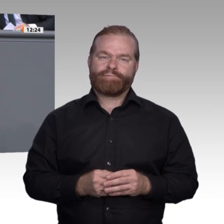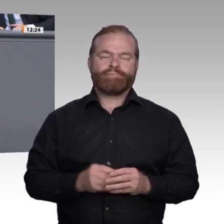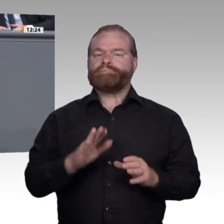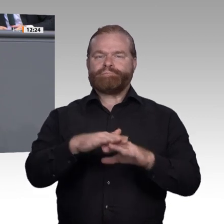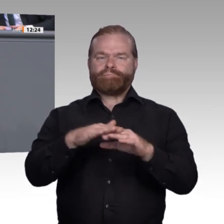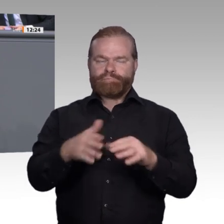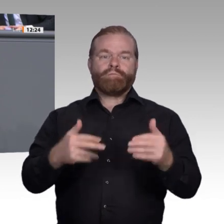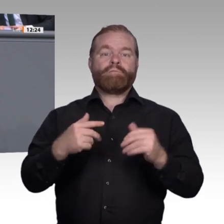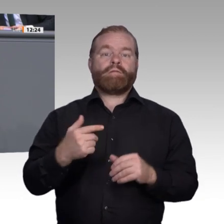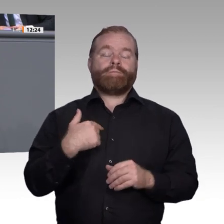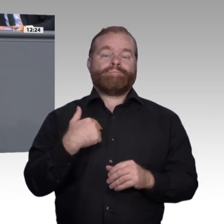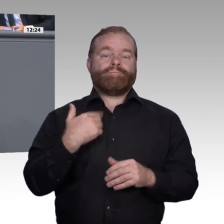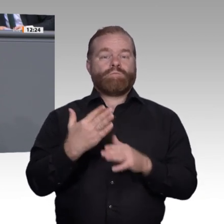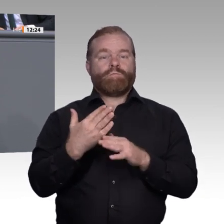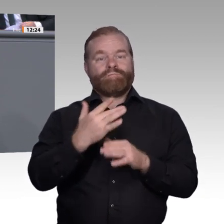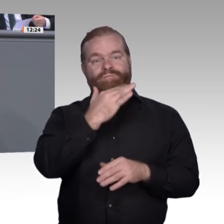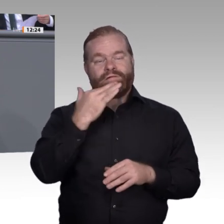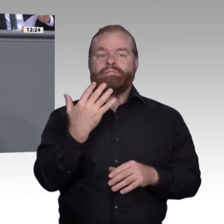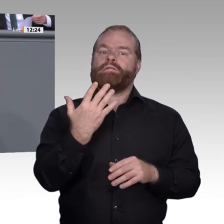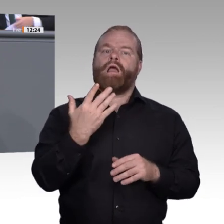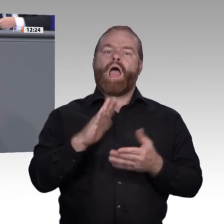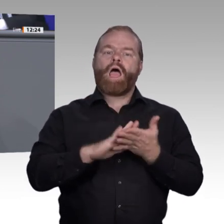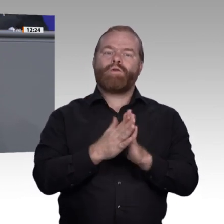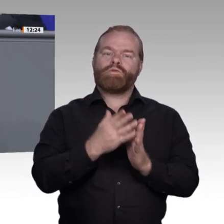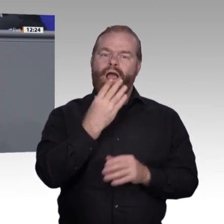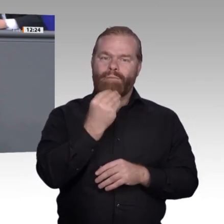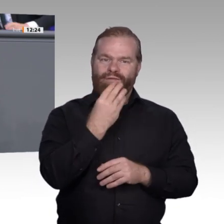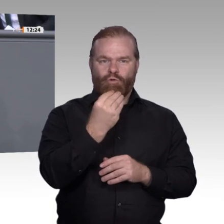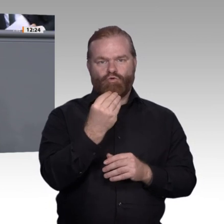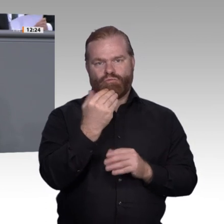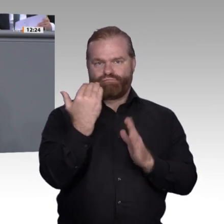mehr Berufselemente integrieren, wie zum Beispiel das Tagespraktikum in einem Betrieb.